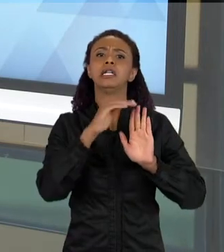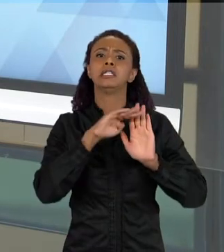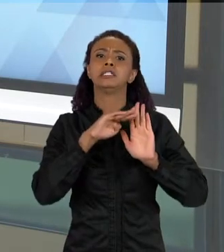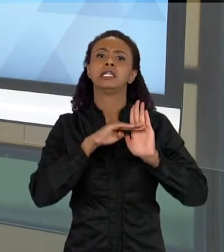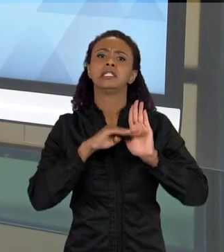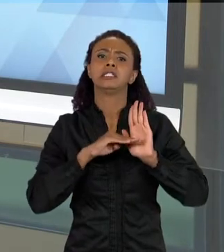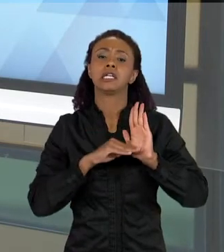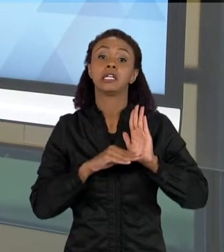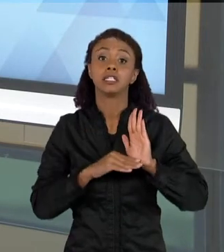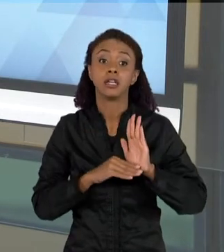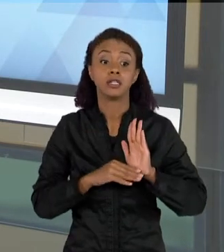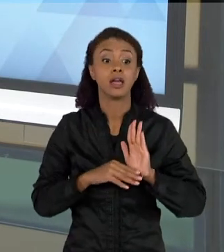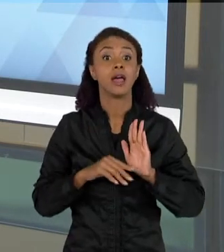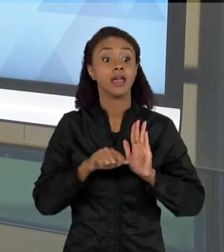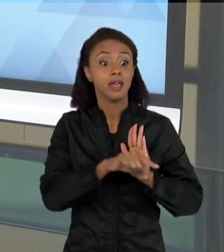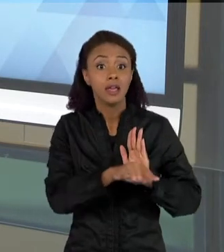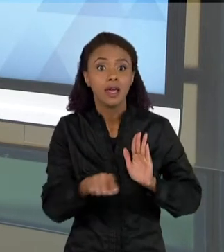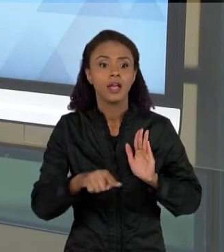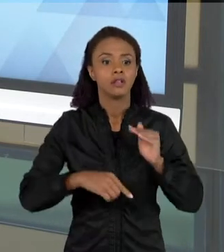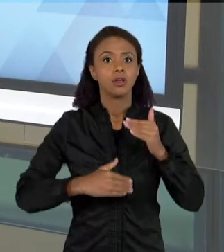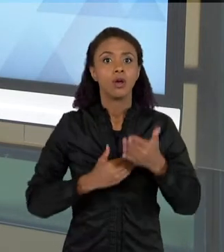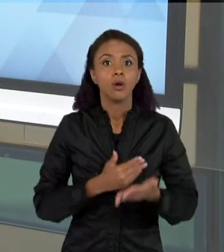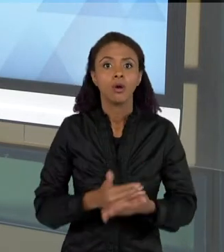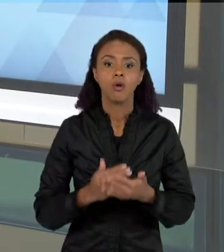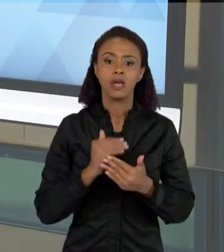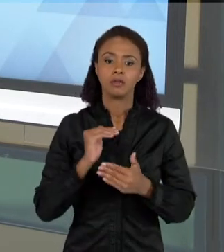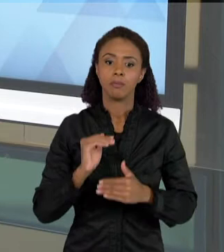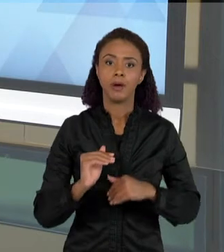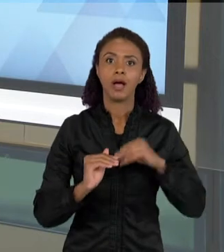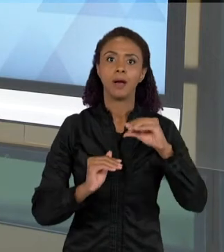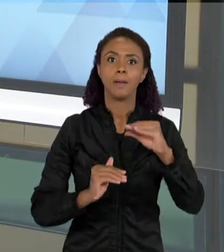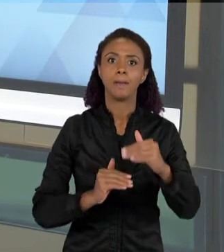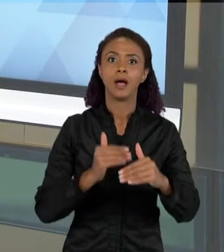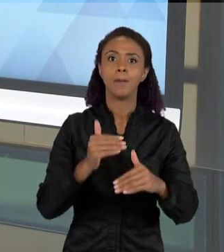TRABALHO, ELAS VÃO FAZENDO TEXTOS CADA VEZ MAIS COMPLEXOS, ELAS SAEM DE LISTAS